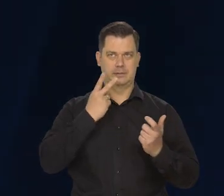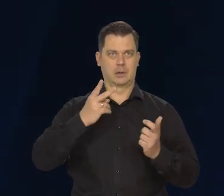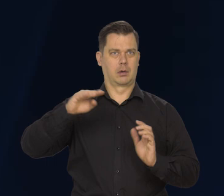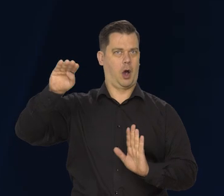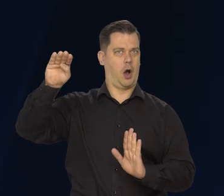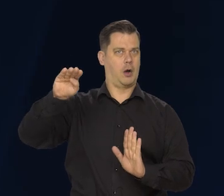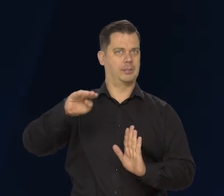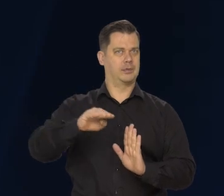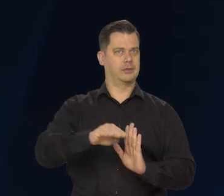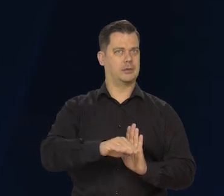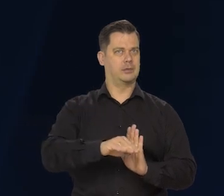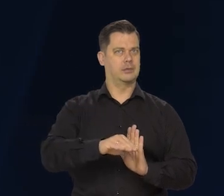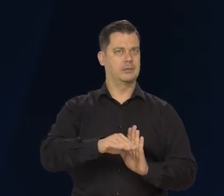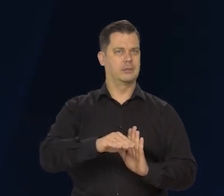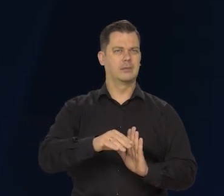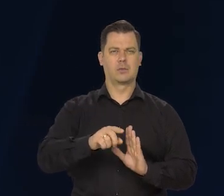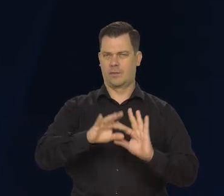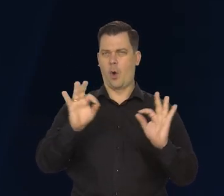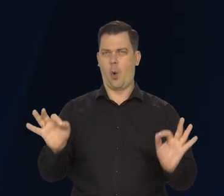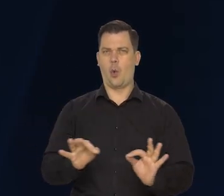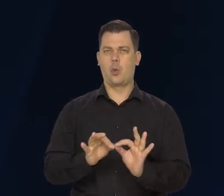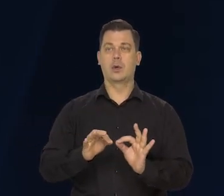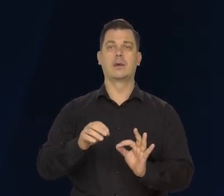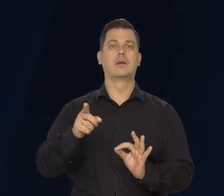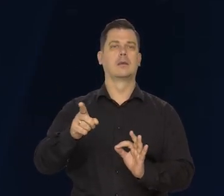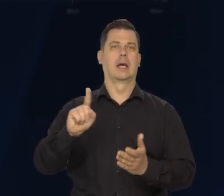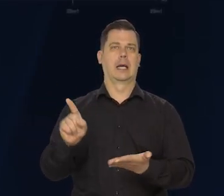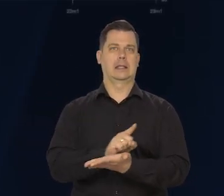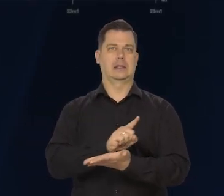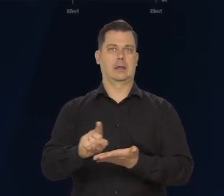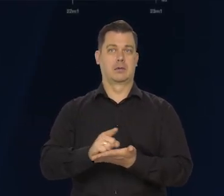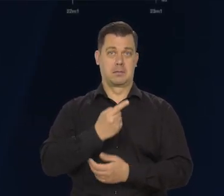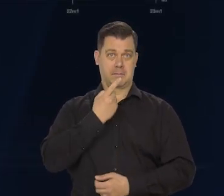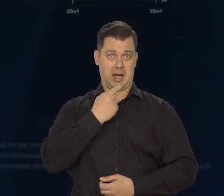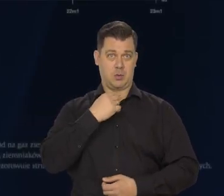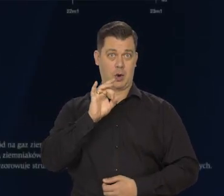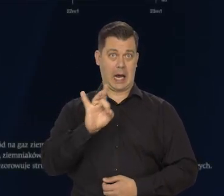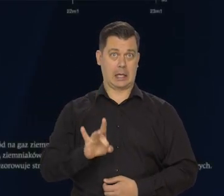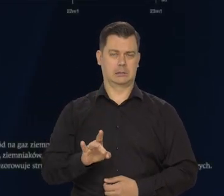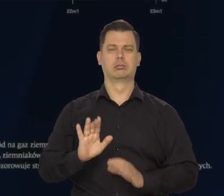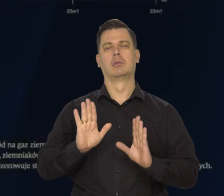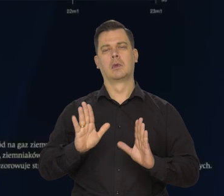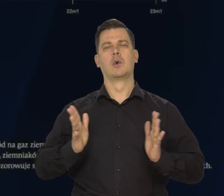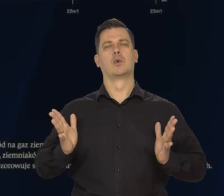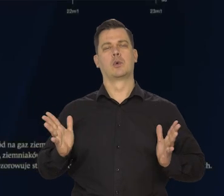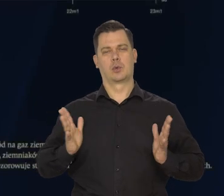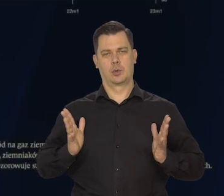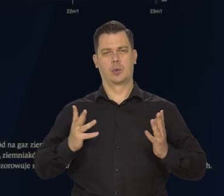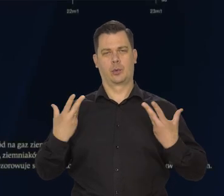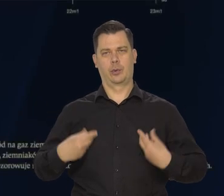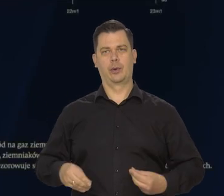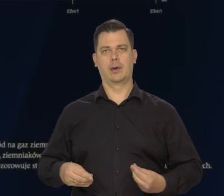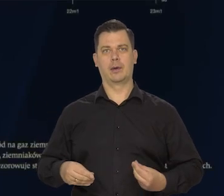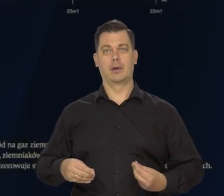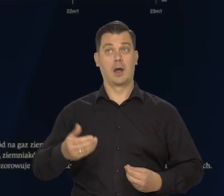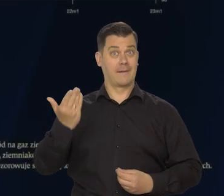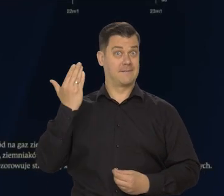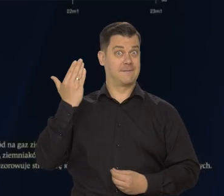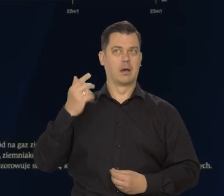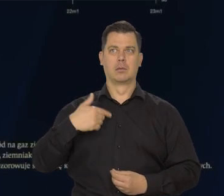czy zmniejszyło się, czy wogle zredukowały do zera ryzyko niedoborów gazu w Europie. O czym jeszcze niedawno było tak głośno